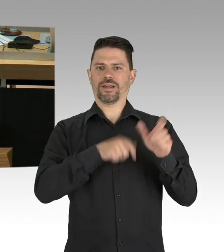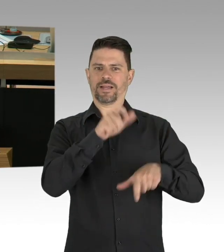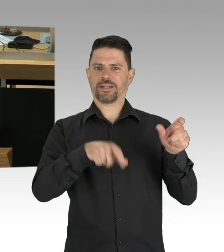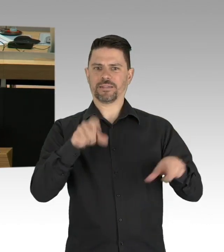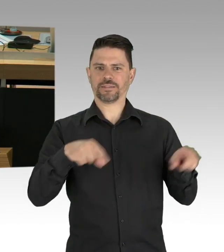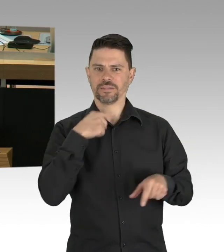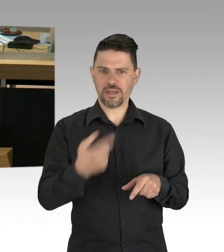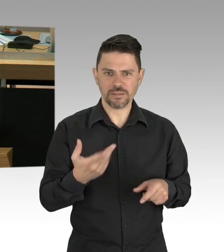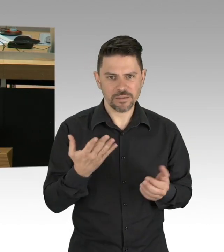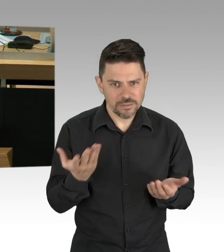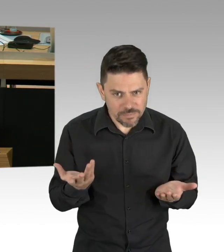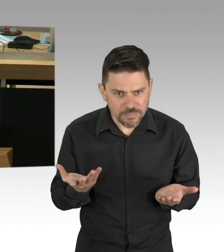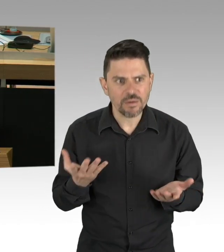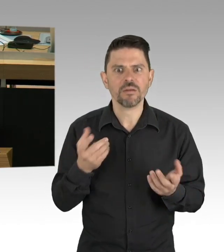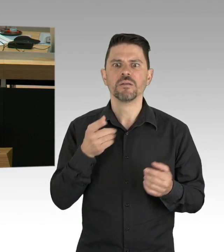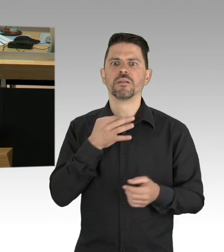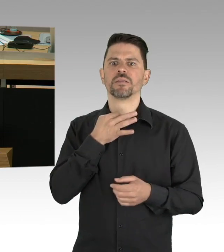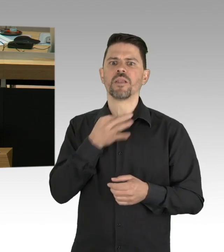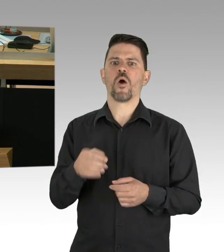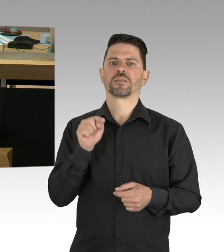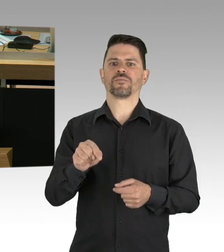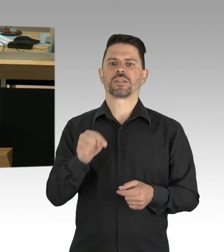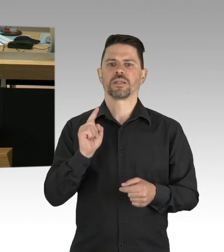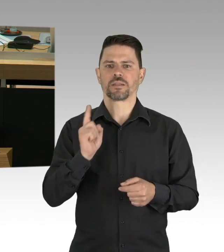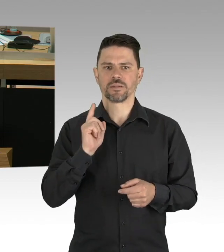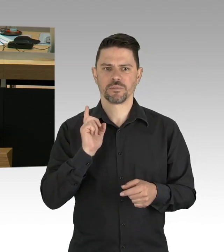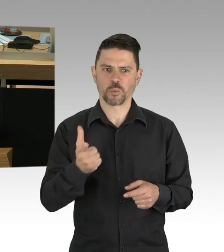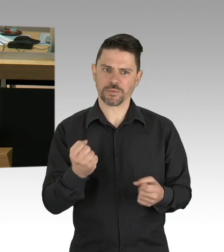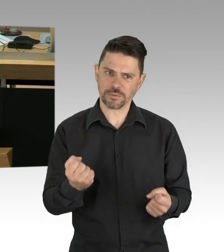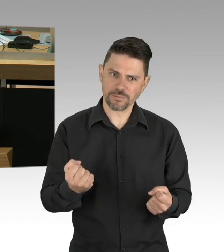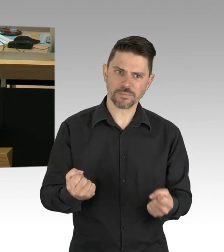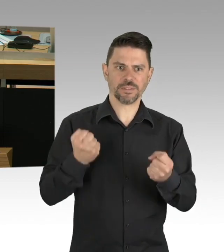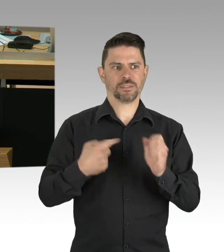sagt der israelische Statistiker Isaac Ben-Israel,